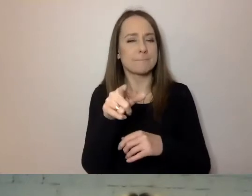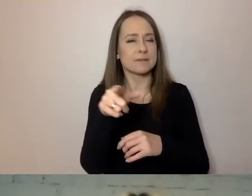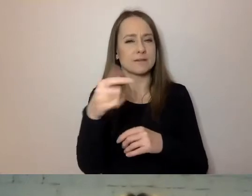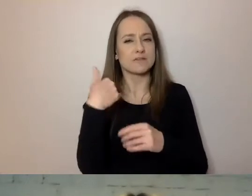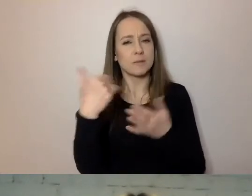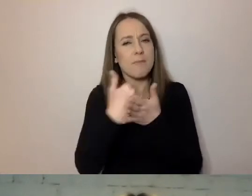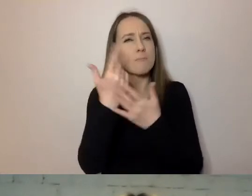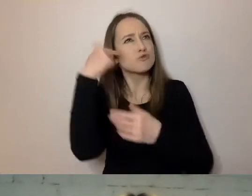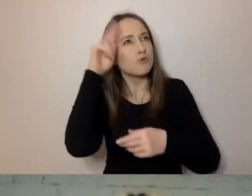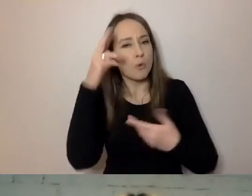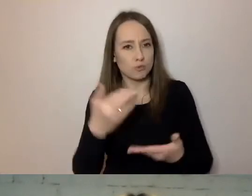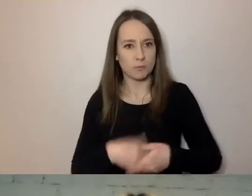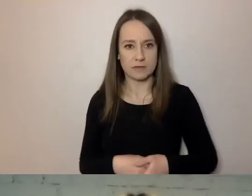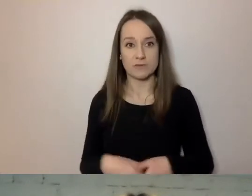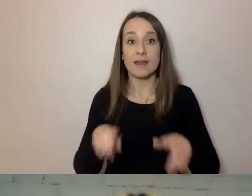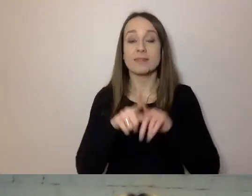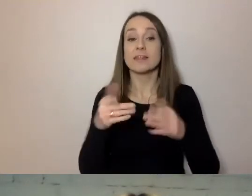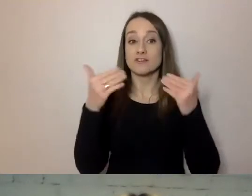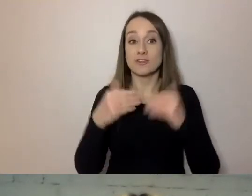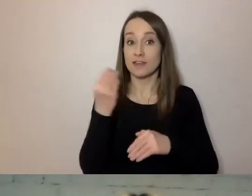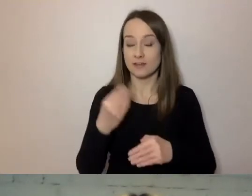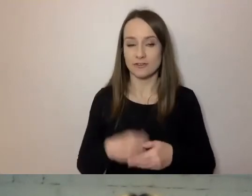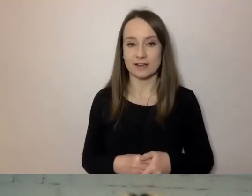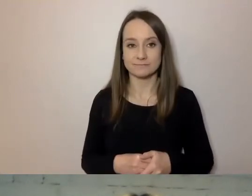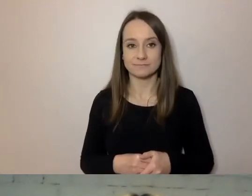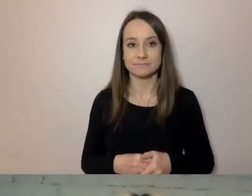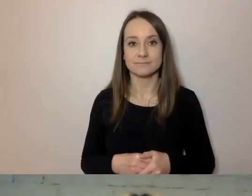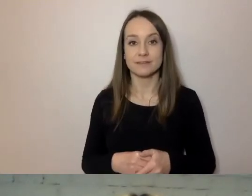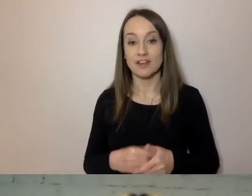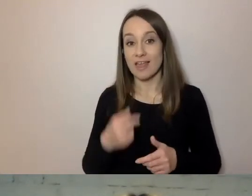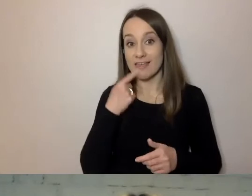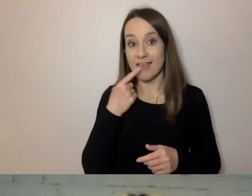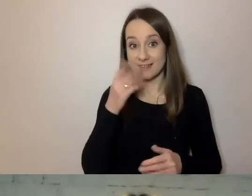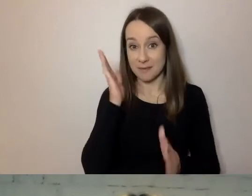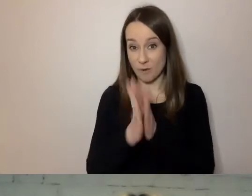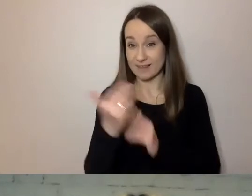Wreszcie odpowiedź na to, czy prosty język wystarcza zawsze. Nie zawsze.